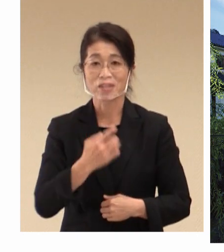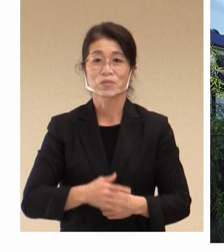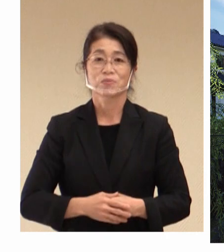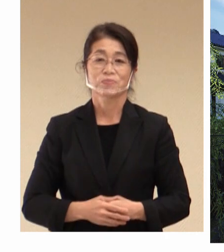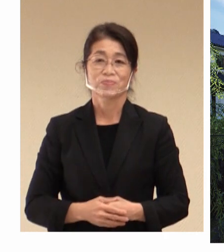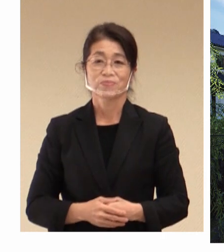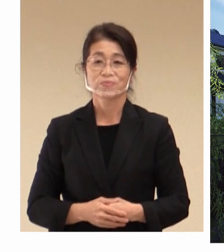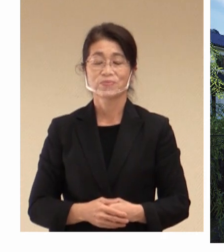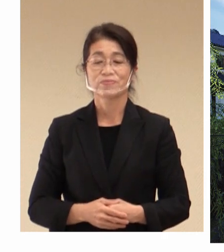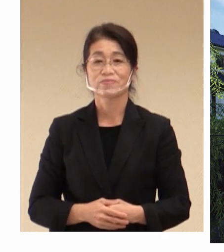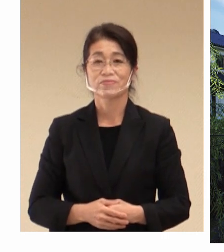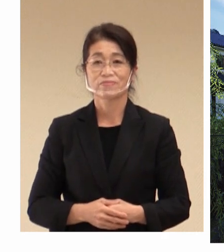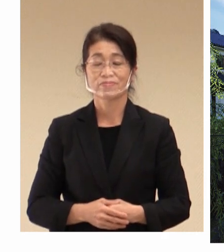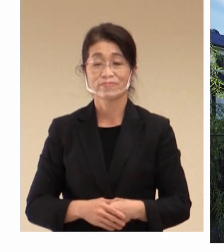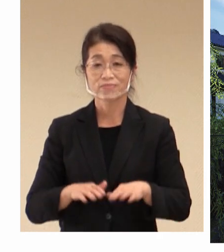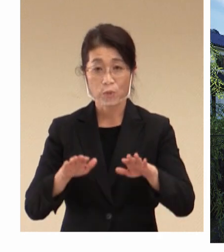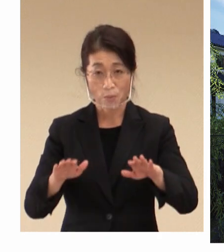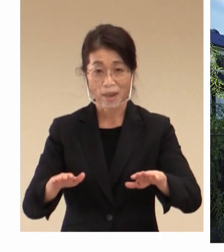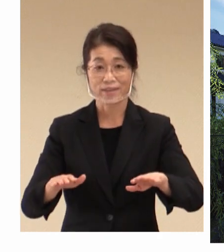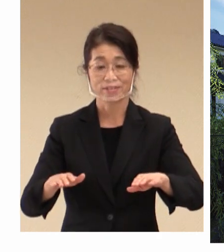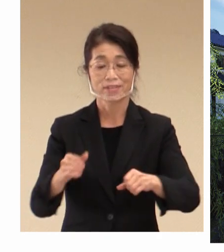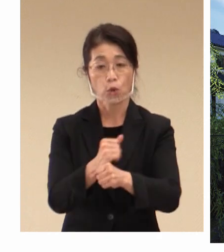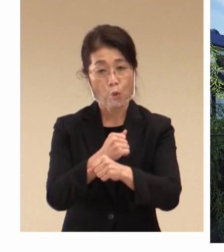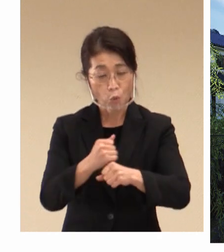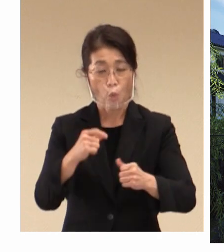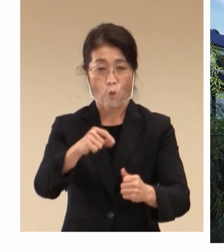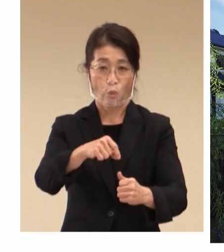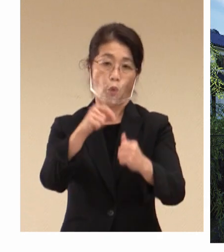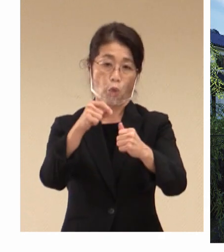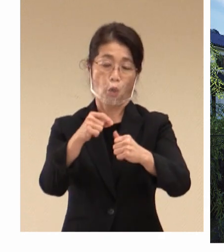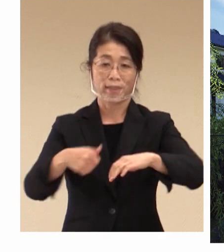今回、 労働雇用大臣会合につきまして、